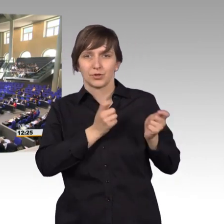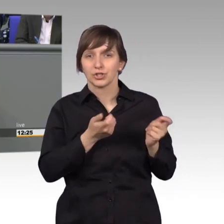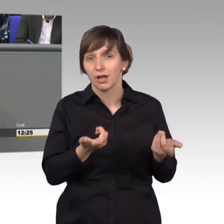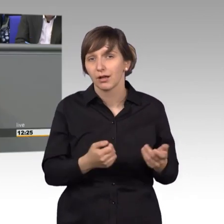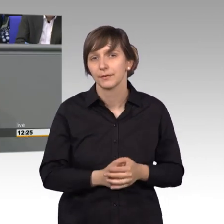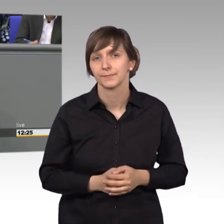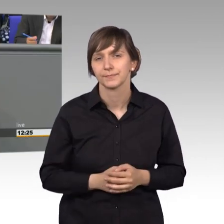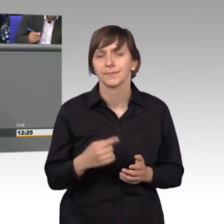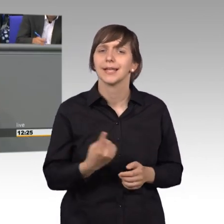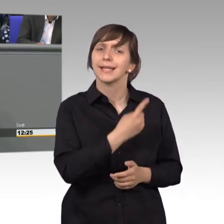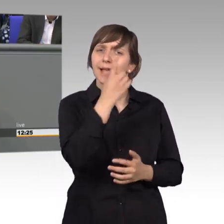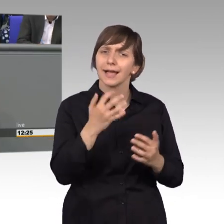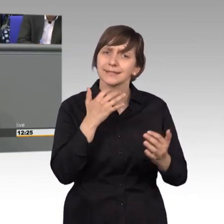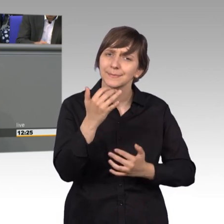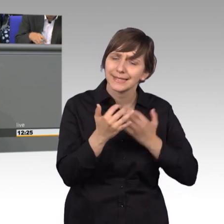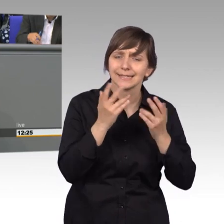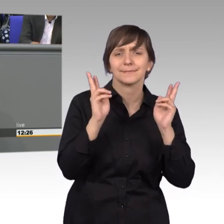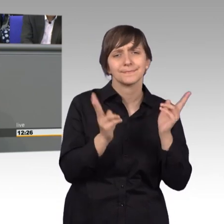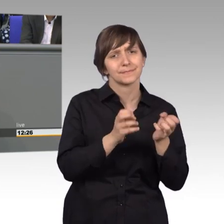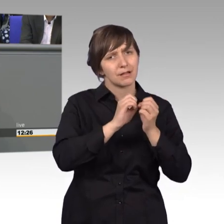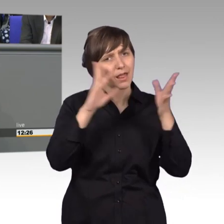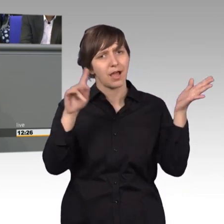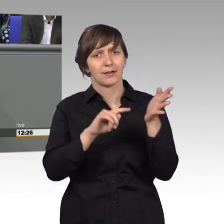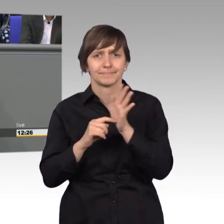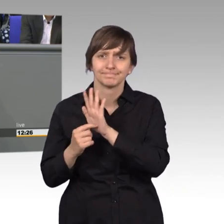Der Jahresbericht macht deutlich, dass wir gerade im Geschäftsfeld des